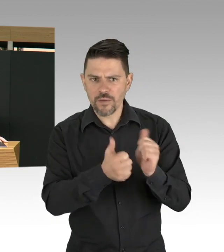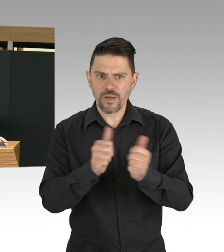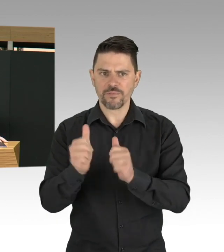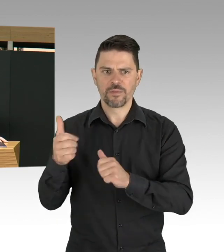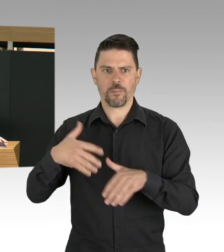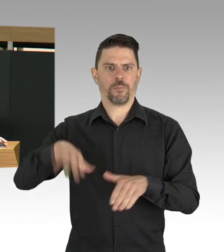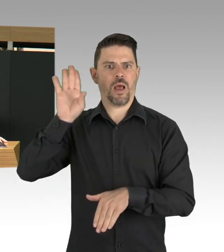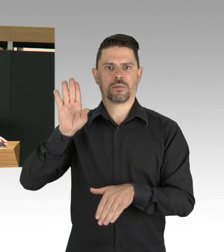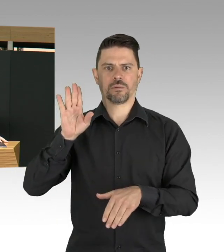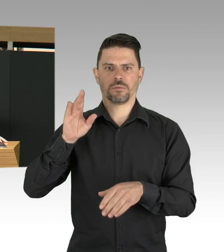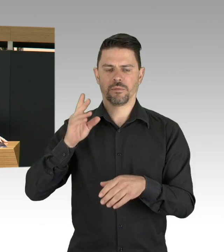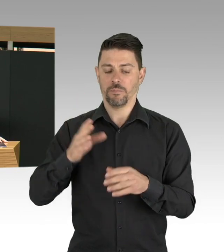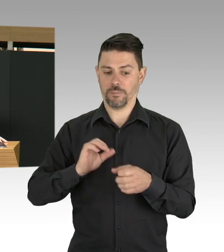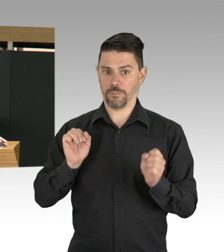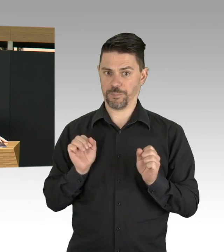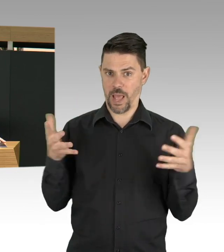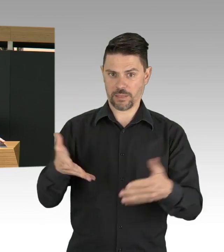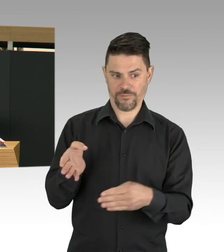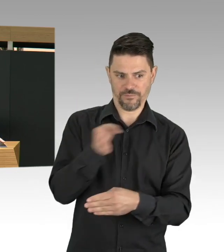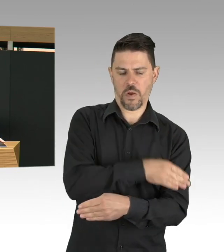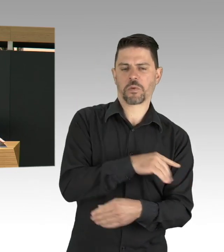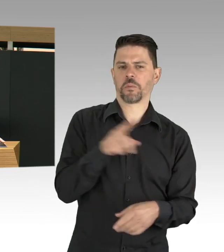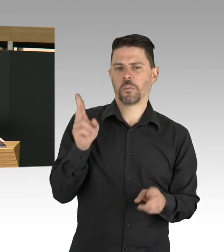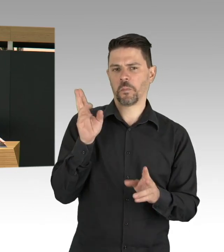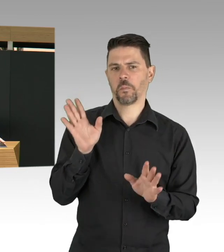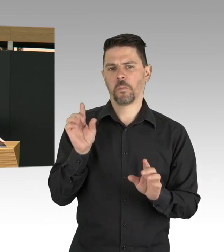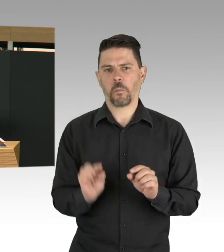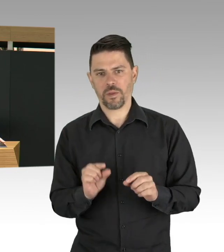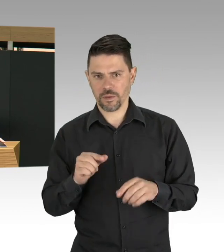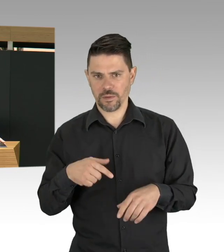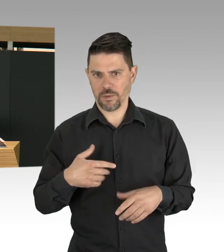Zeithorizont, Impfstoff, habe ich ja schon erwähnt.